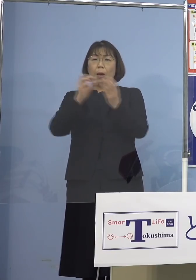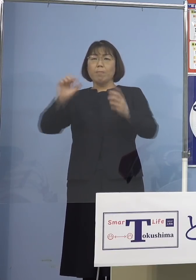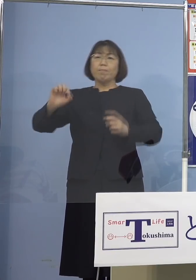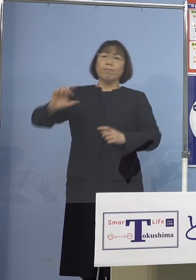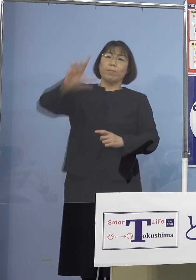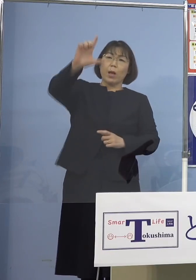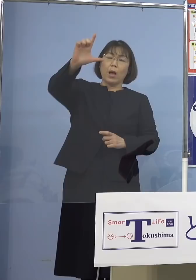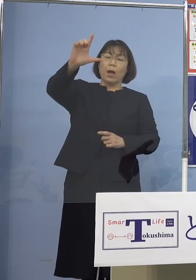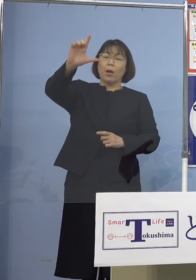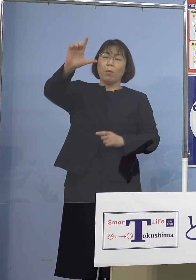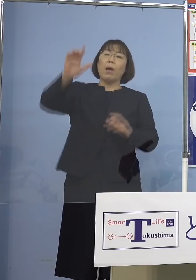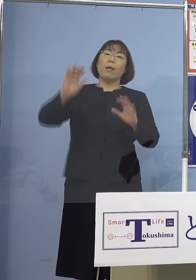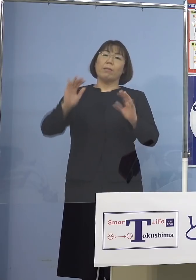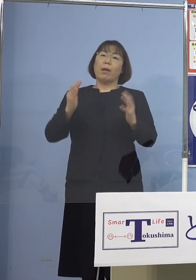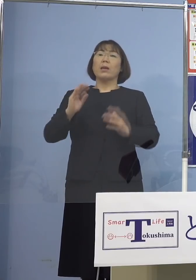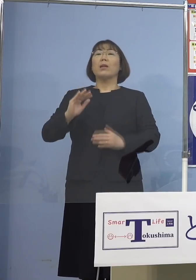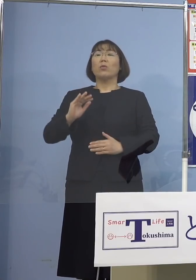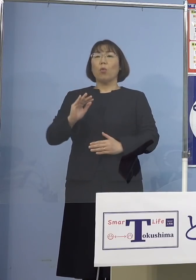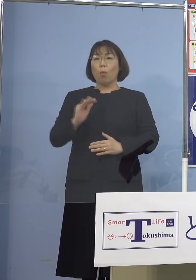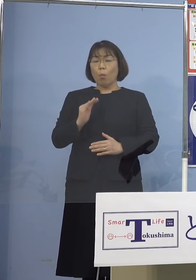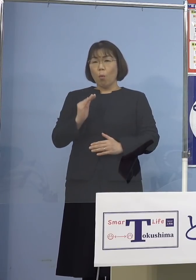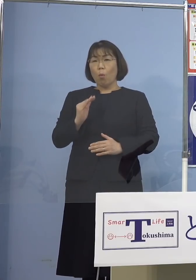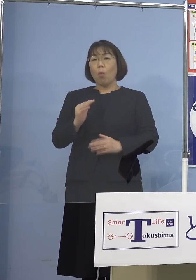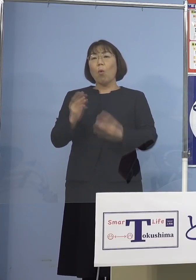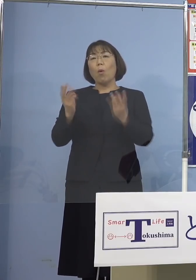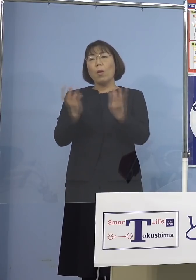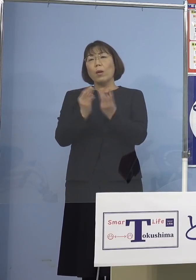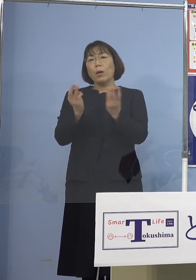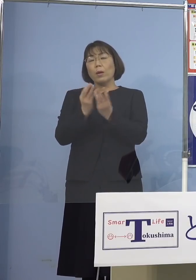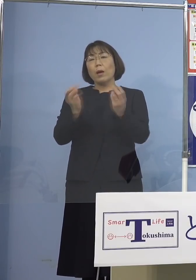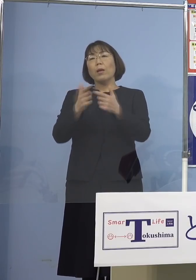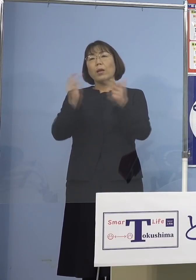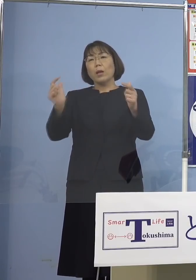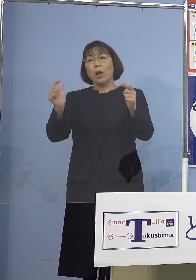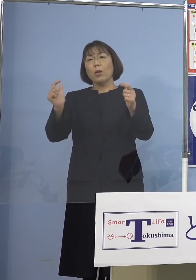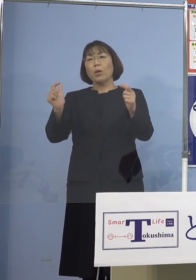出ていないものの 高止まりの状況が続いておりますので